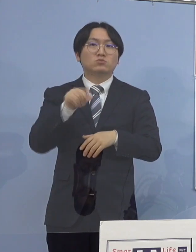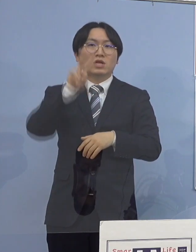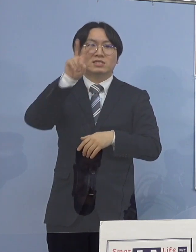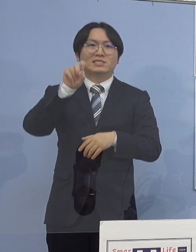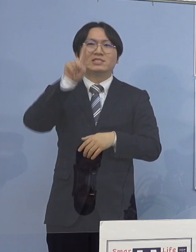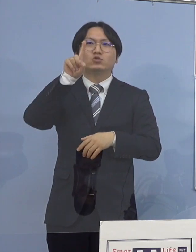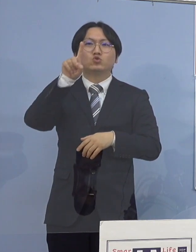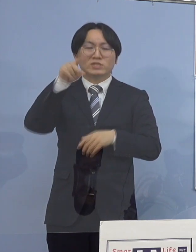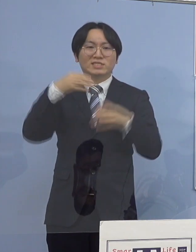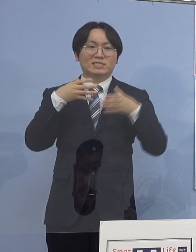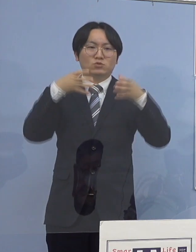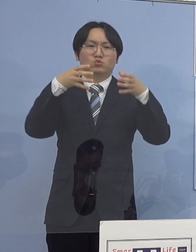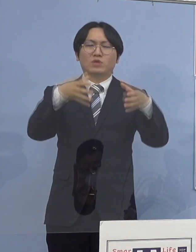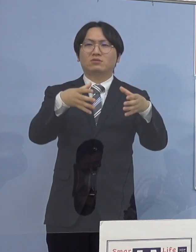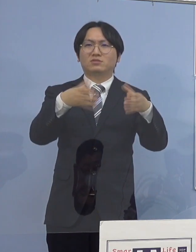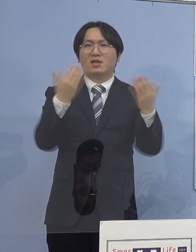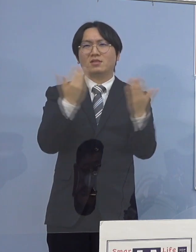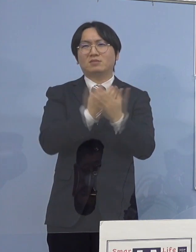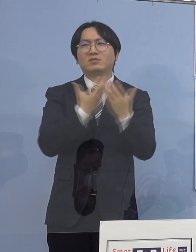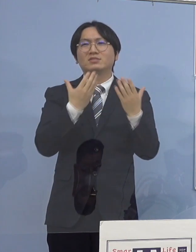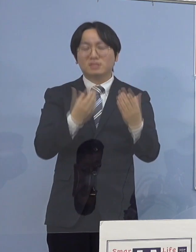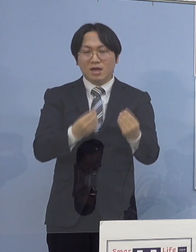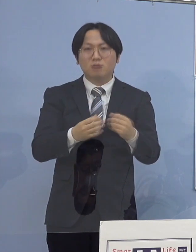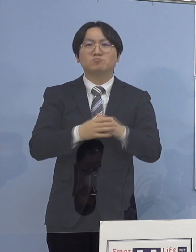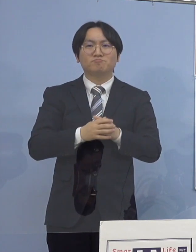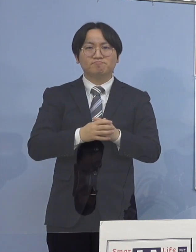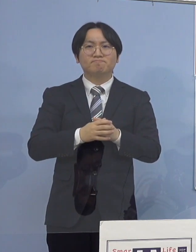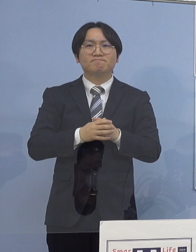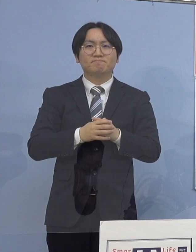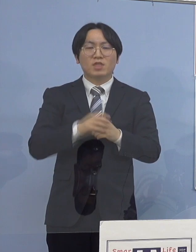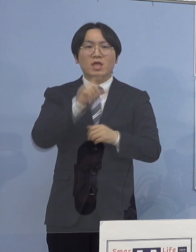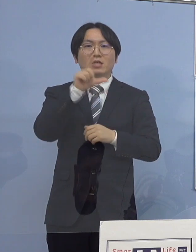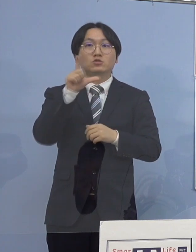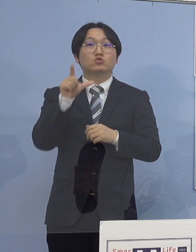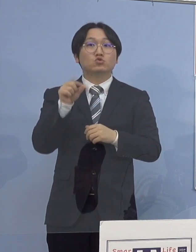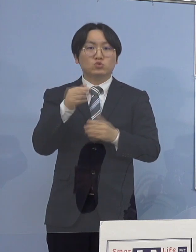月別の確認数としても最多となります